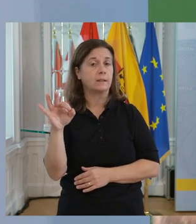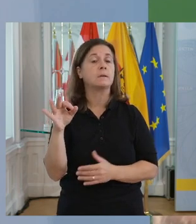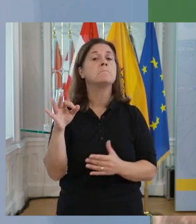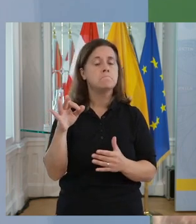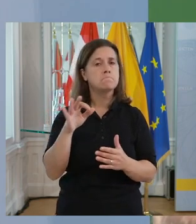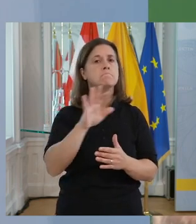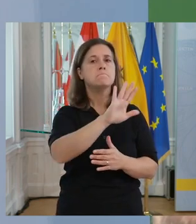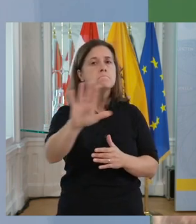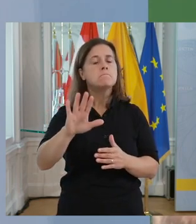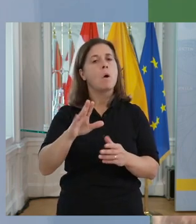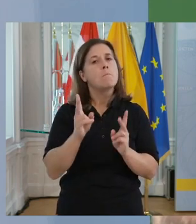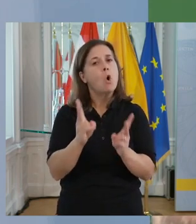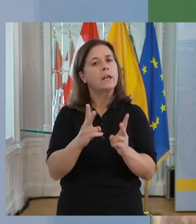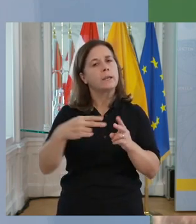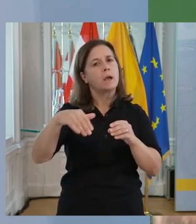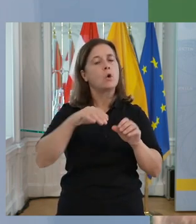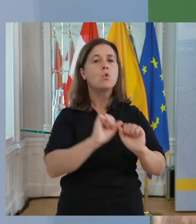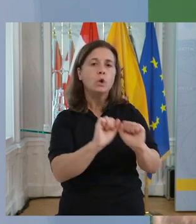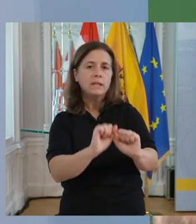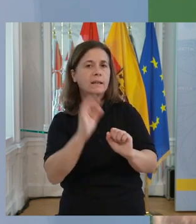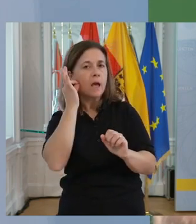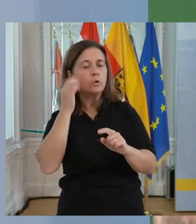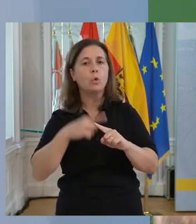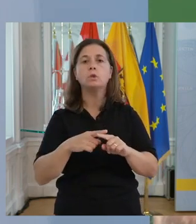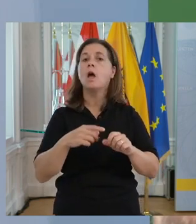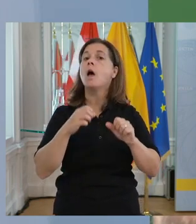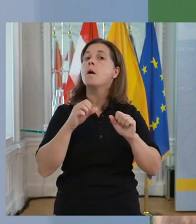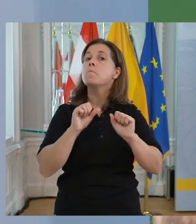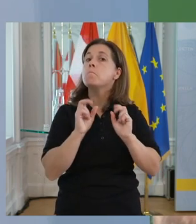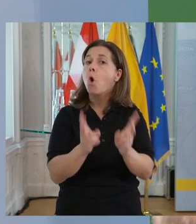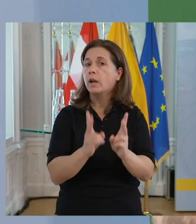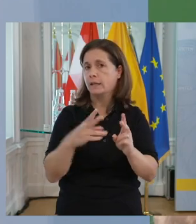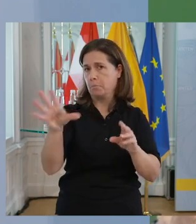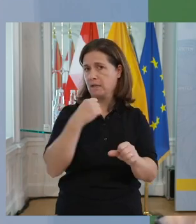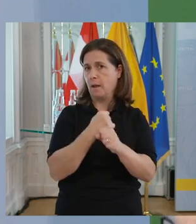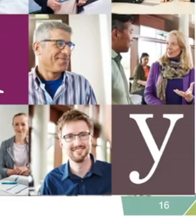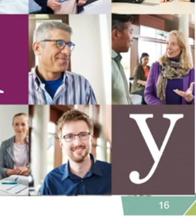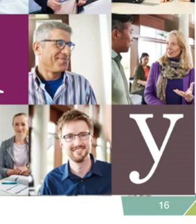15 % Ihrer potenziellen Kundinnen, 15 % Ihrer potenziellen Mitarbeiter_innen.